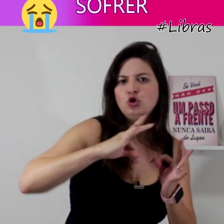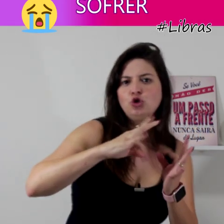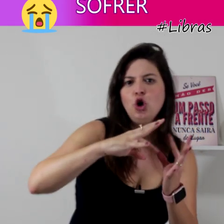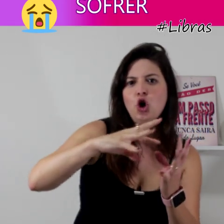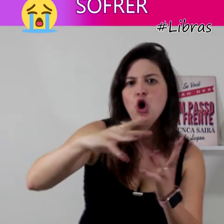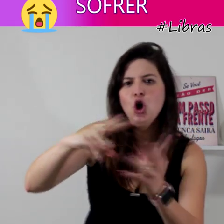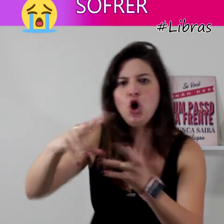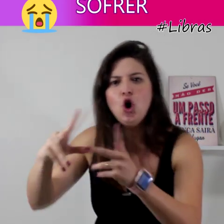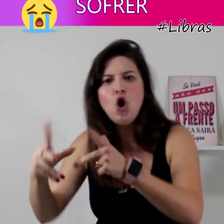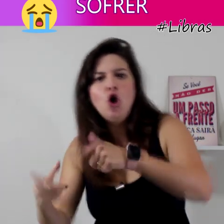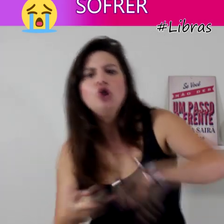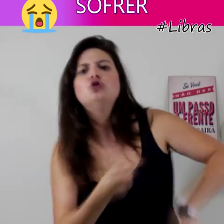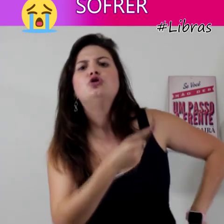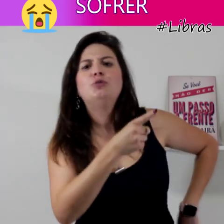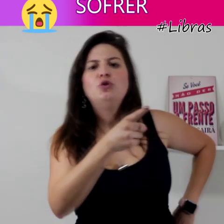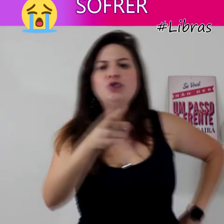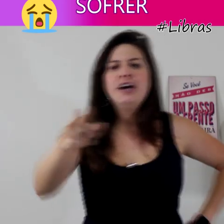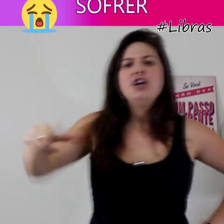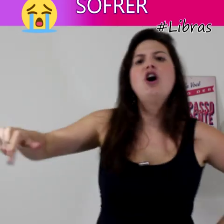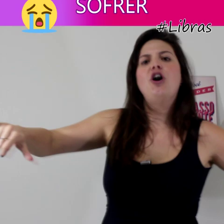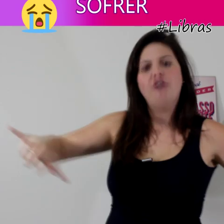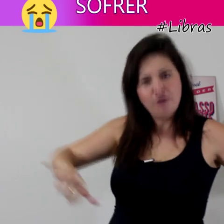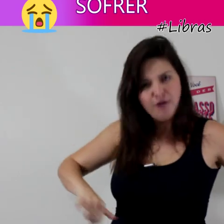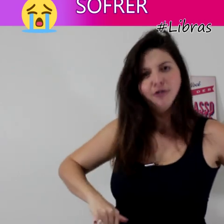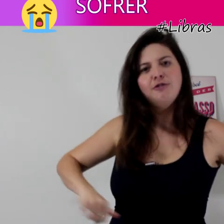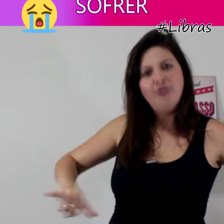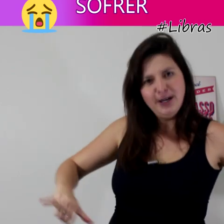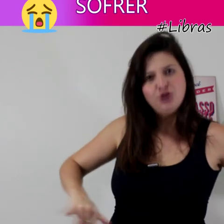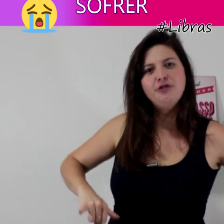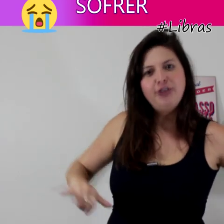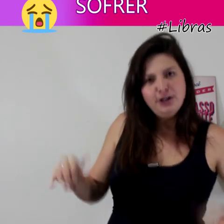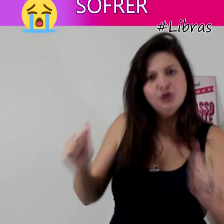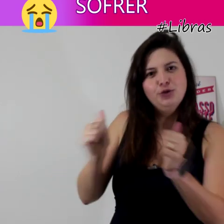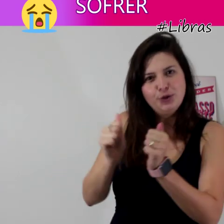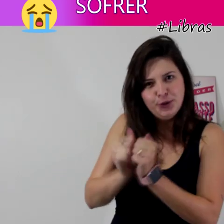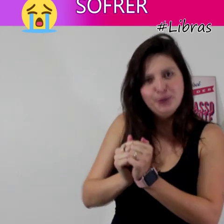...todo mundo vai sofrer junto"